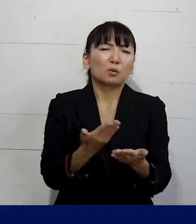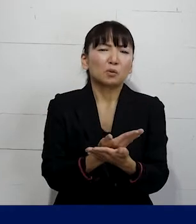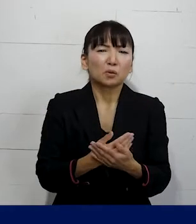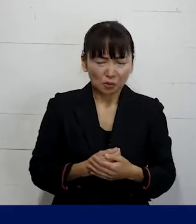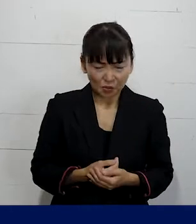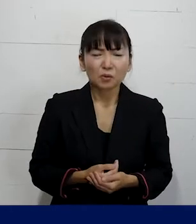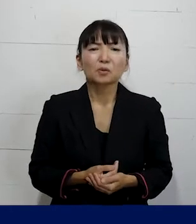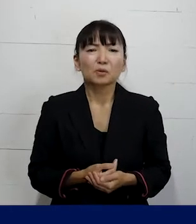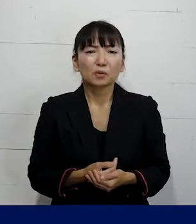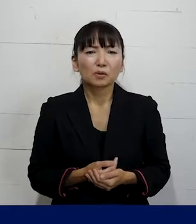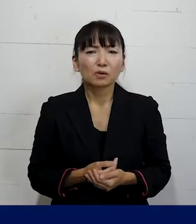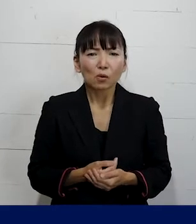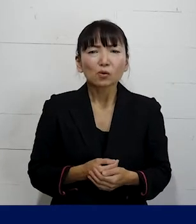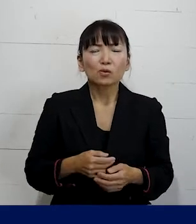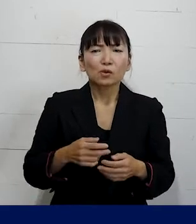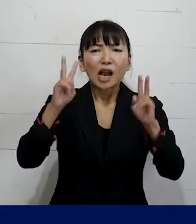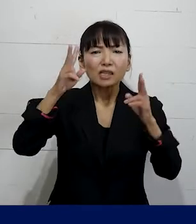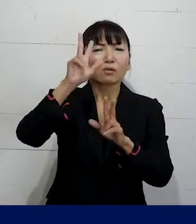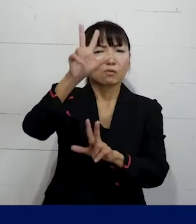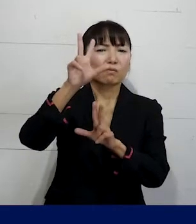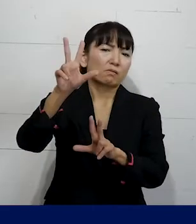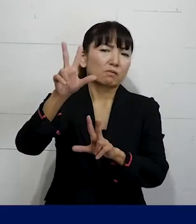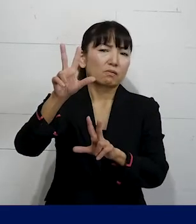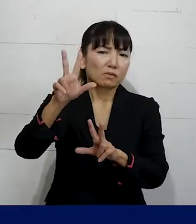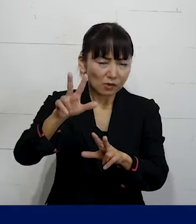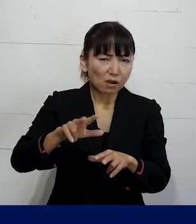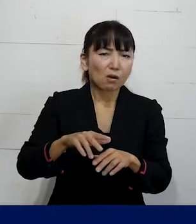っていうような就業規則になっていることが ほとんどです